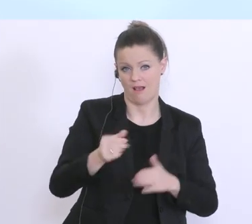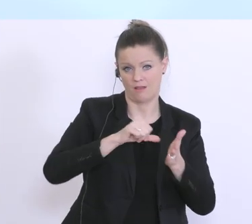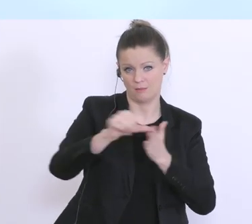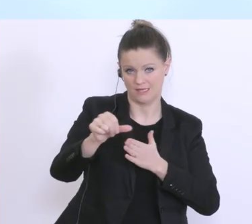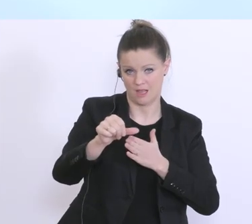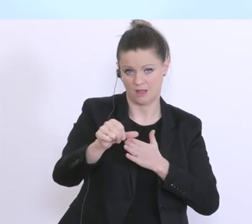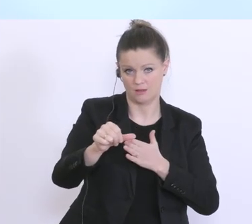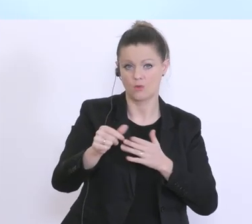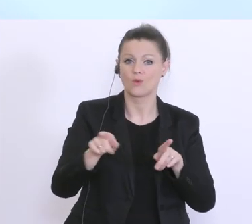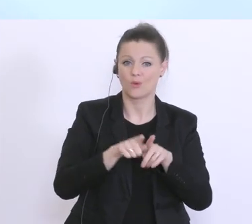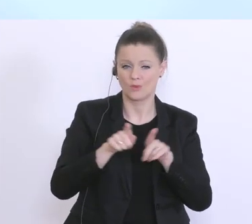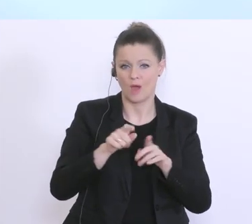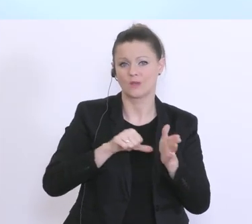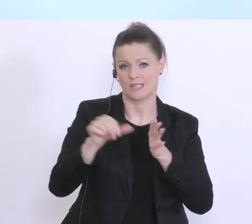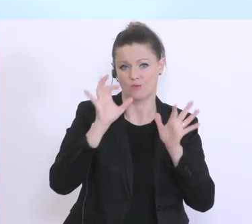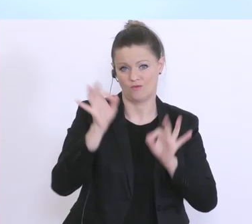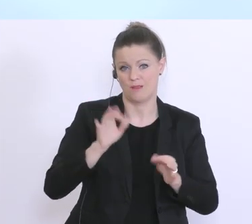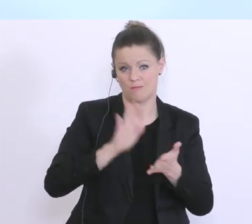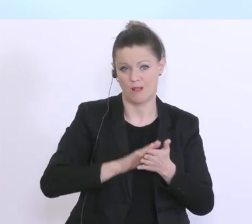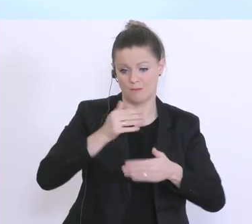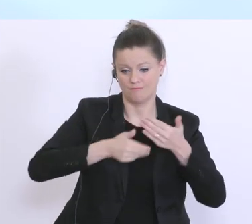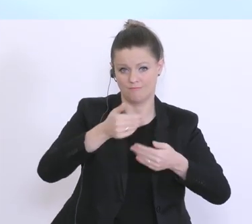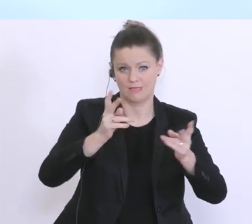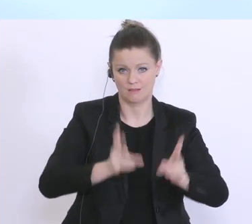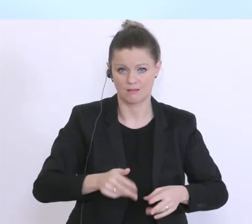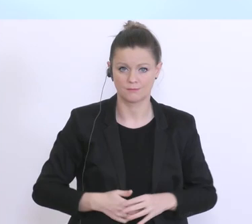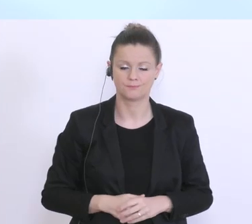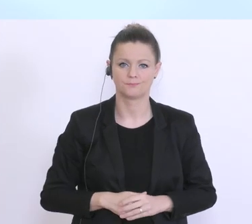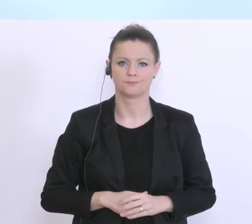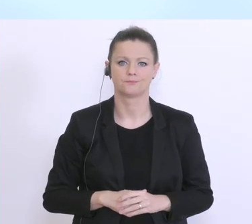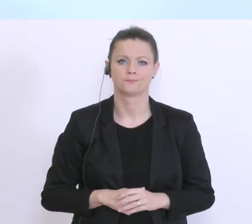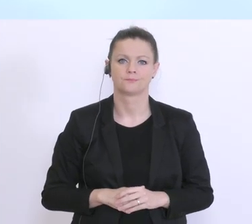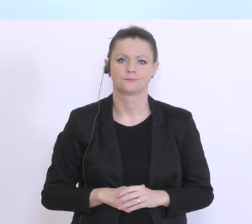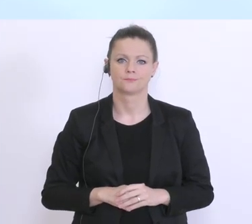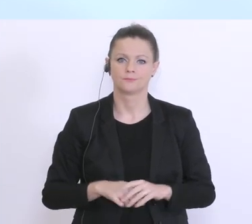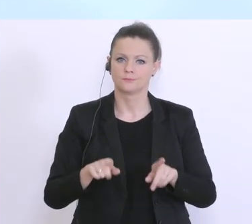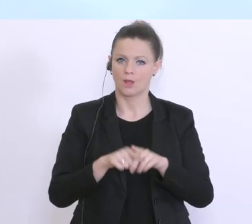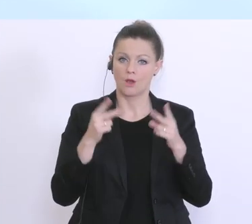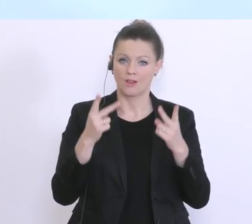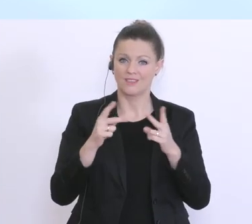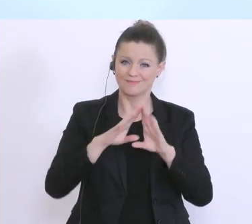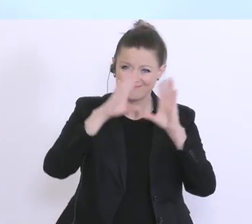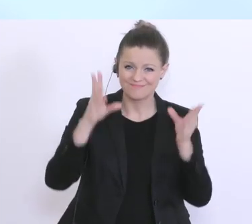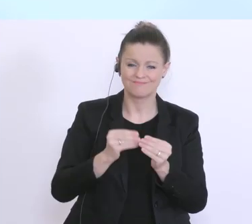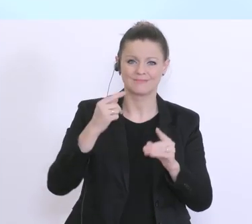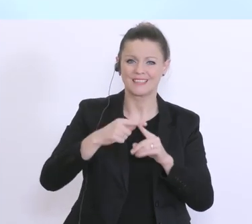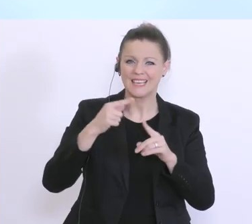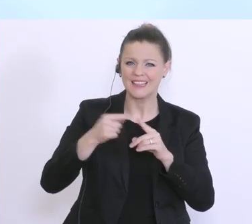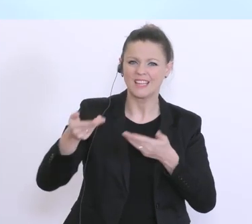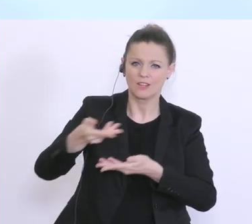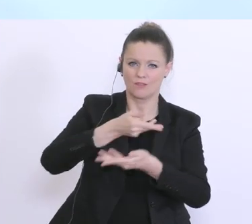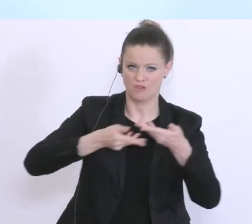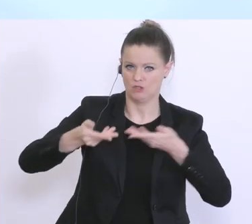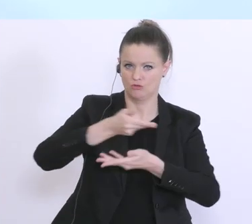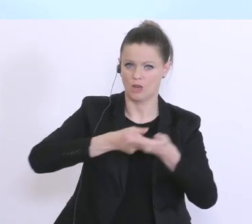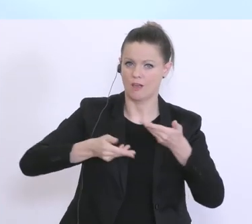Liquidität. Was wichtig ist: Die gesamte Kreditwirtschaft hat sich hier bereit erklärt,